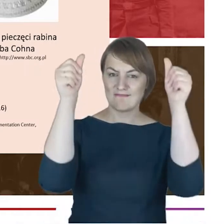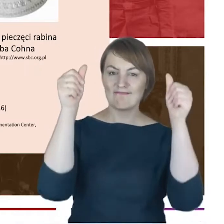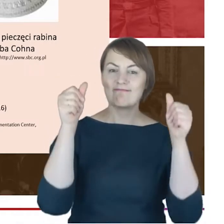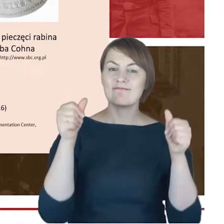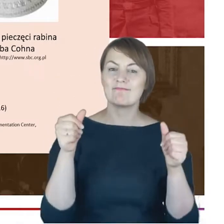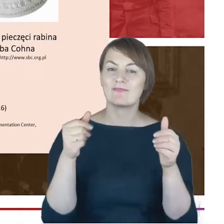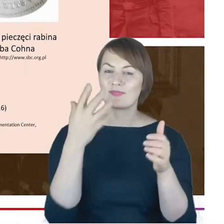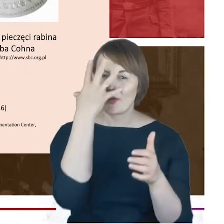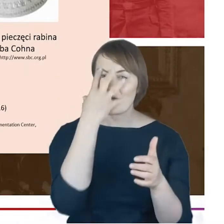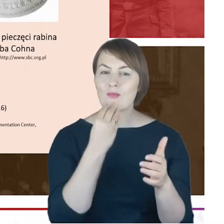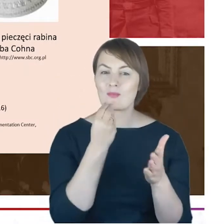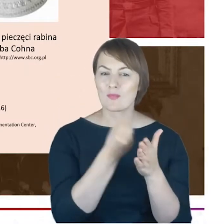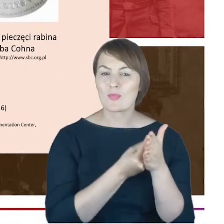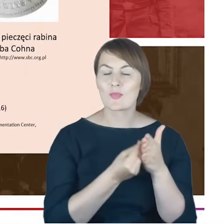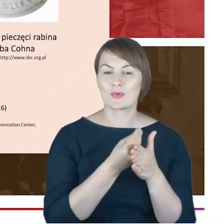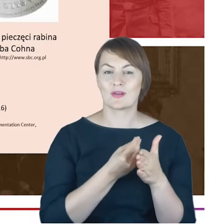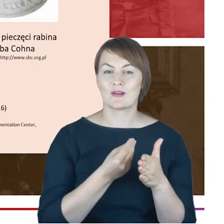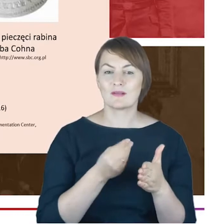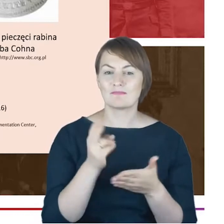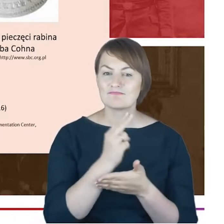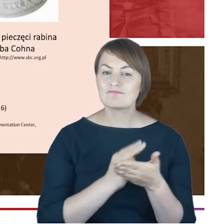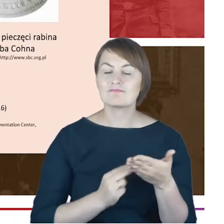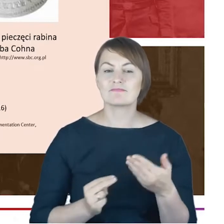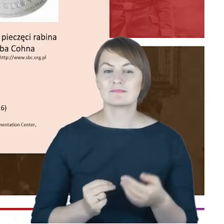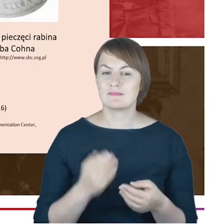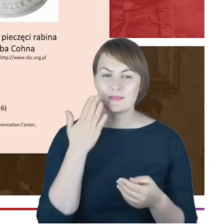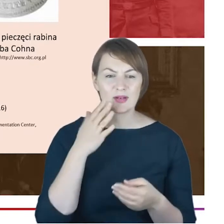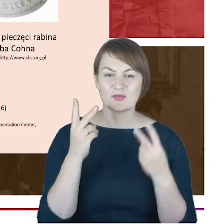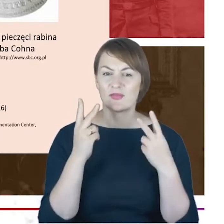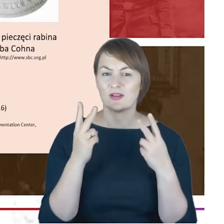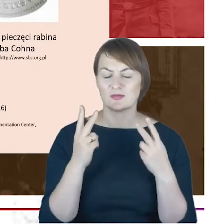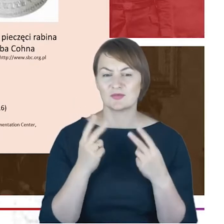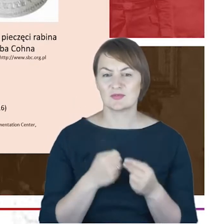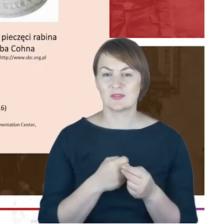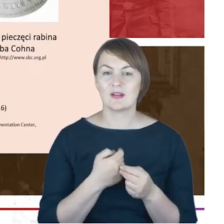za chwileczkę się jeszcze, odniosę. Dokonałam identyfikacji tej osoby, która znajduje